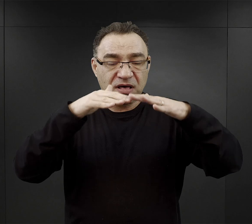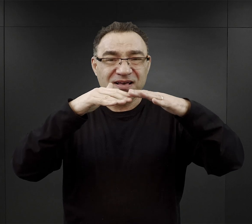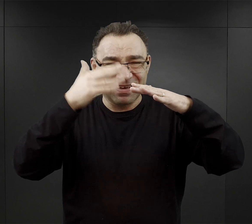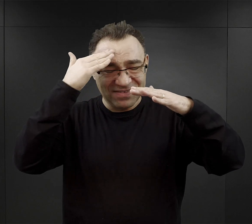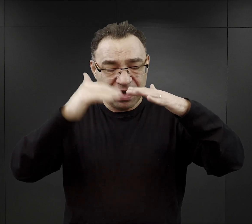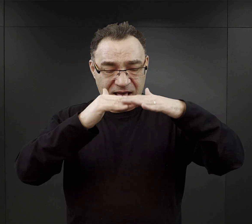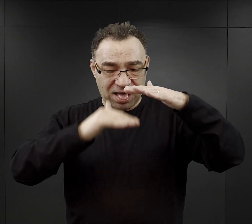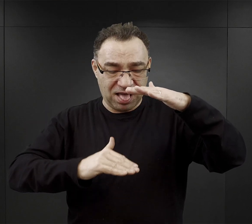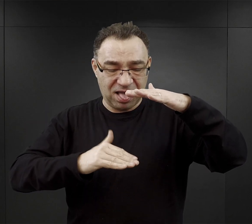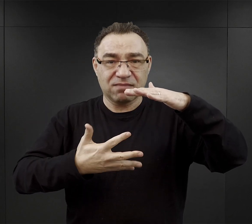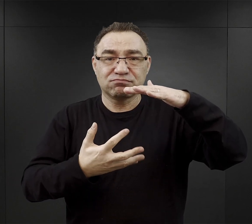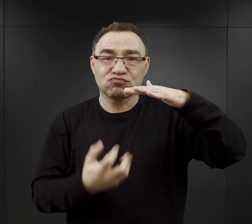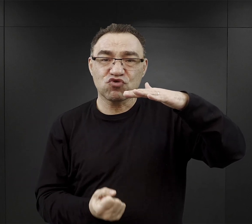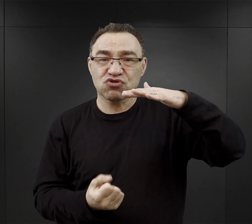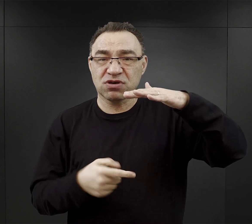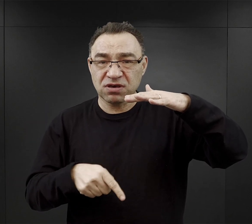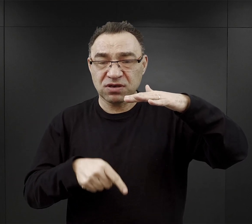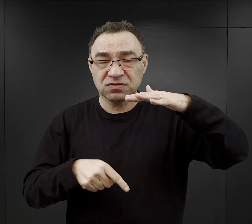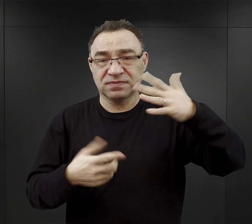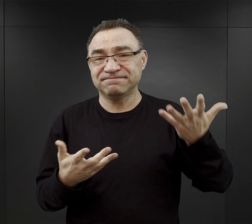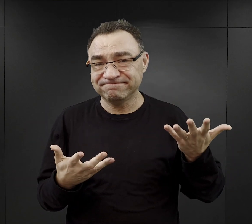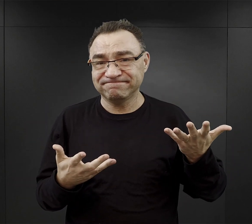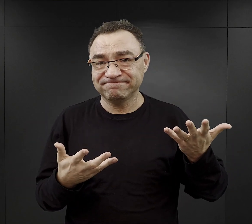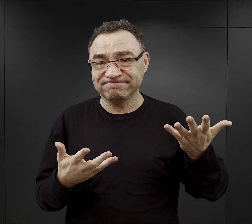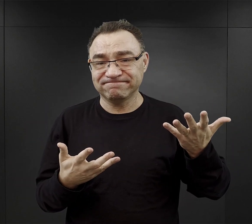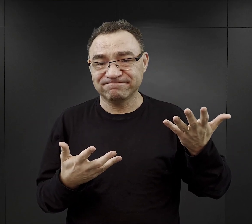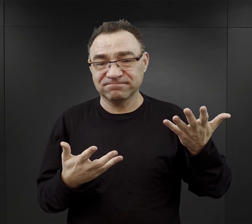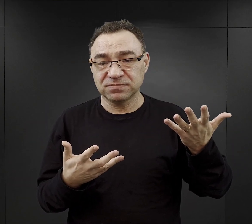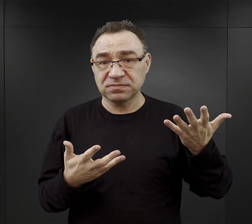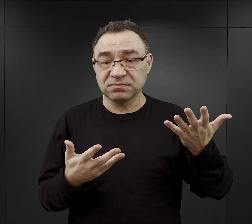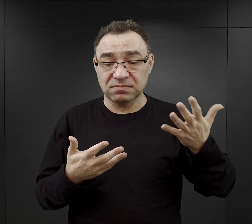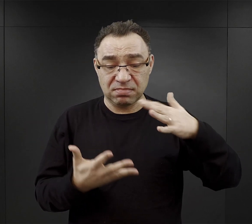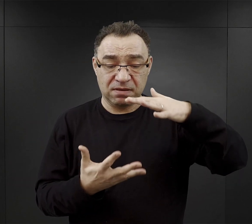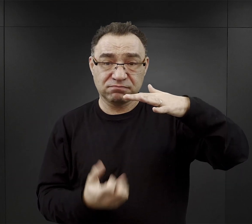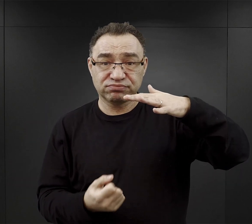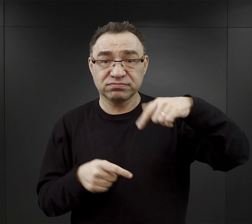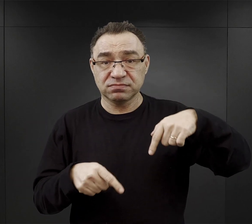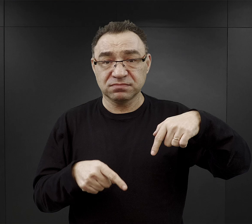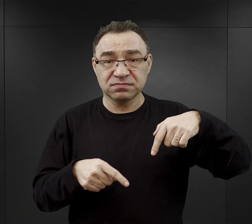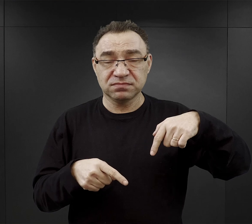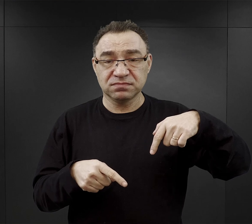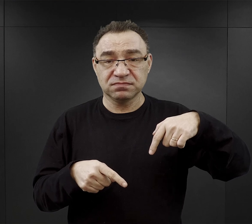i znowu z relacji więźniów wynika, że to co było właśnie na dnie najczęściej konsumowali funkcyjni